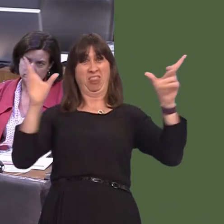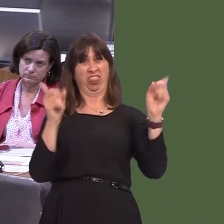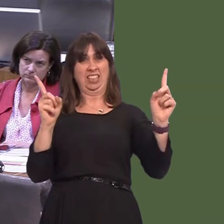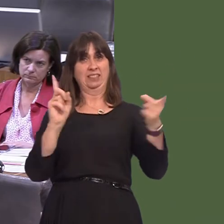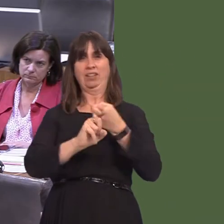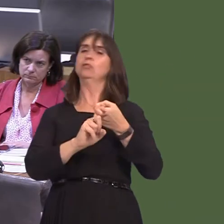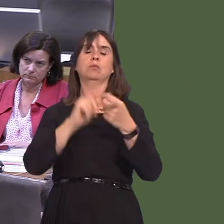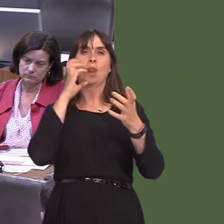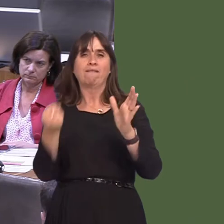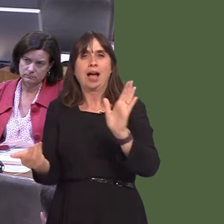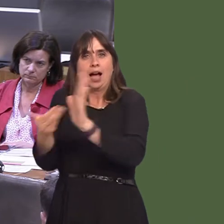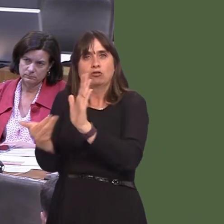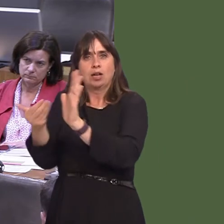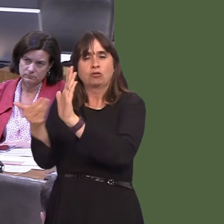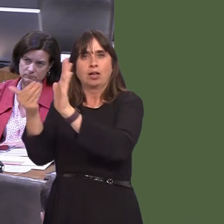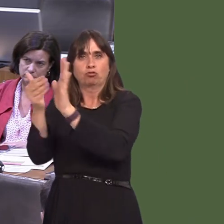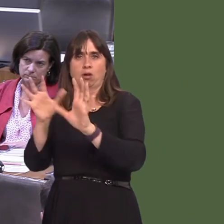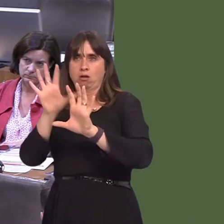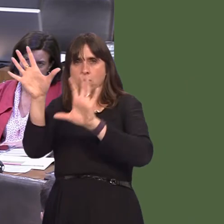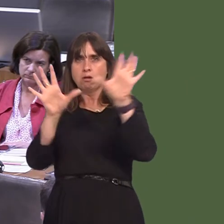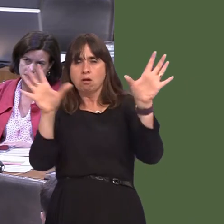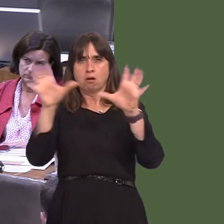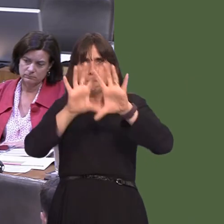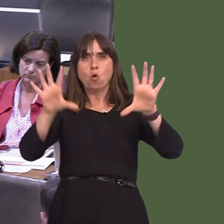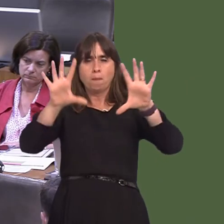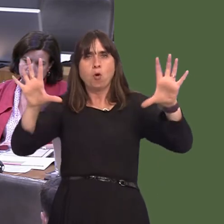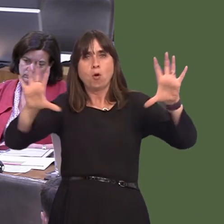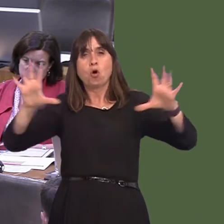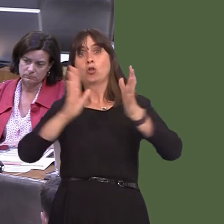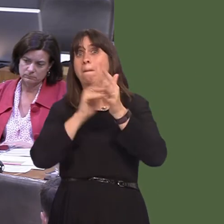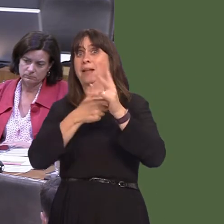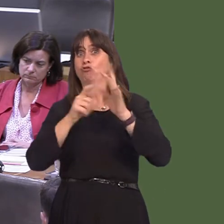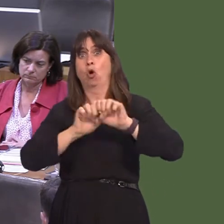that does exist there is filled in in the future. So, the metro map as it is is not